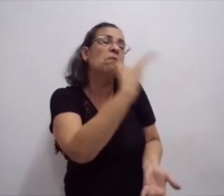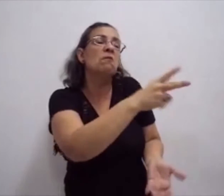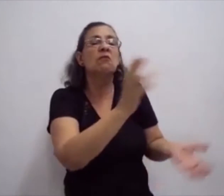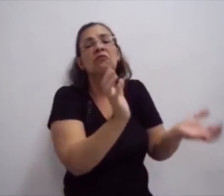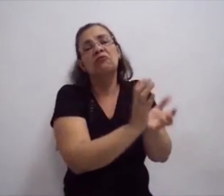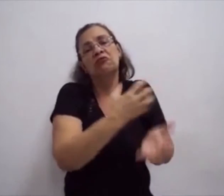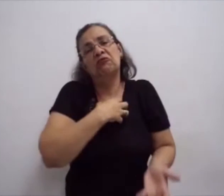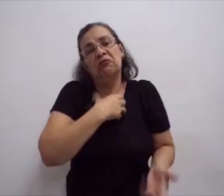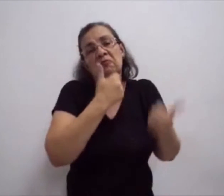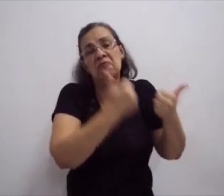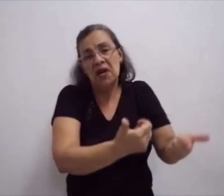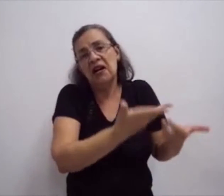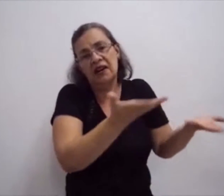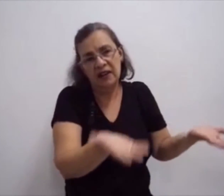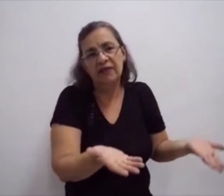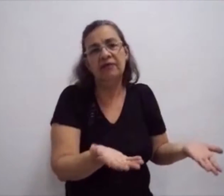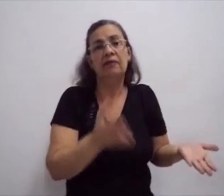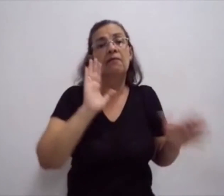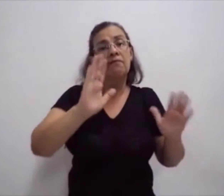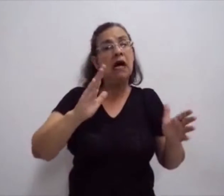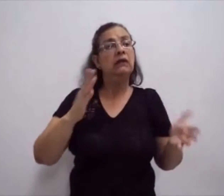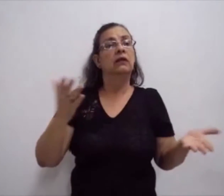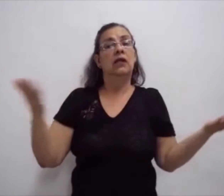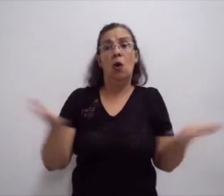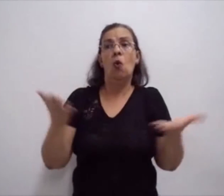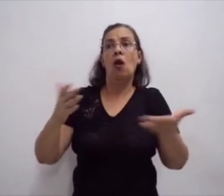E, por isso, surgiram vários cursos...